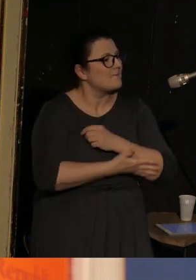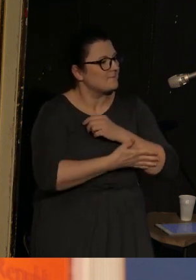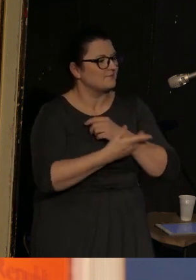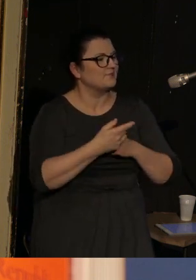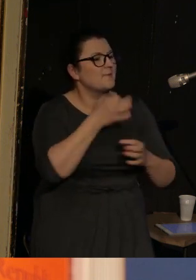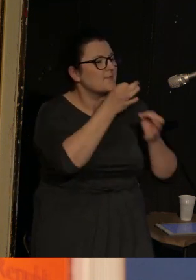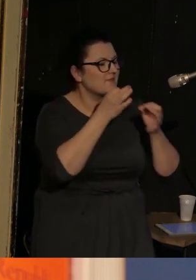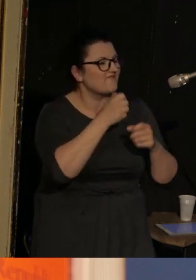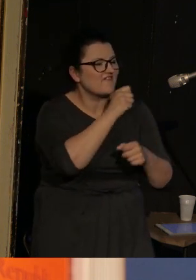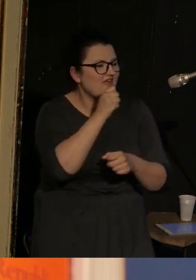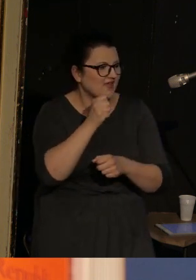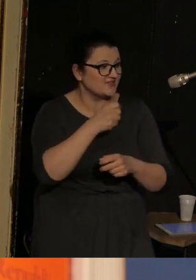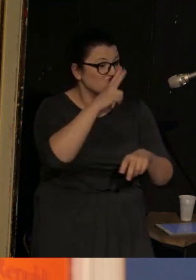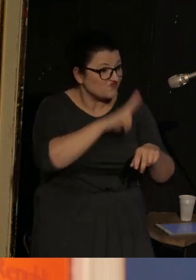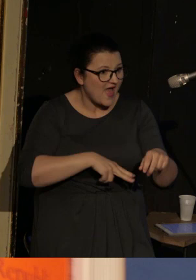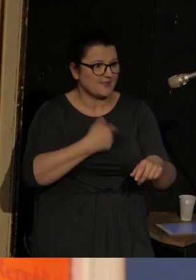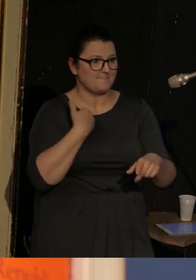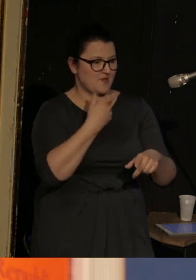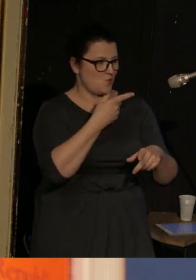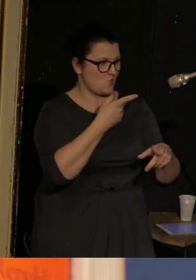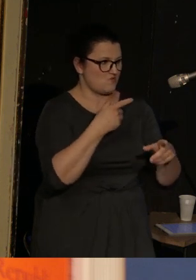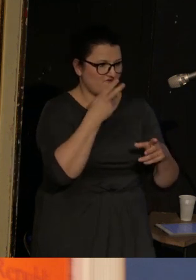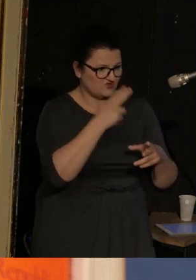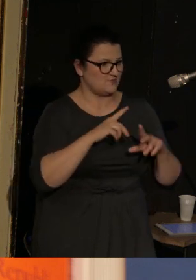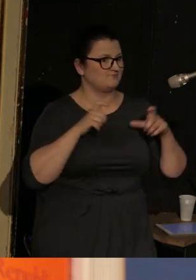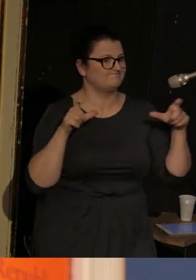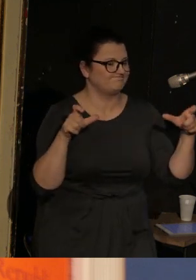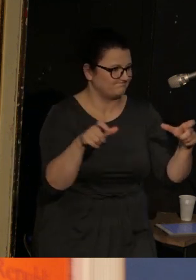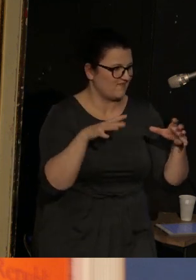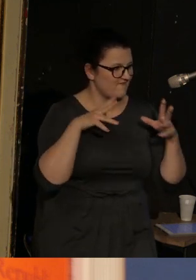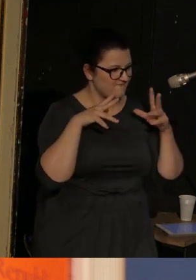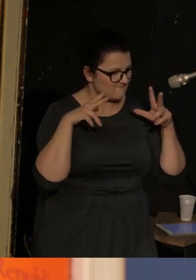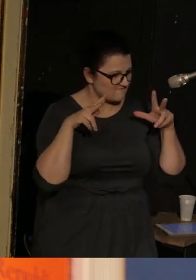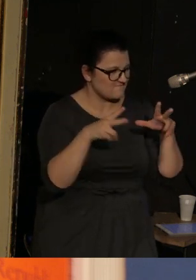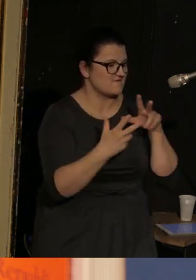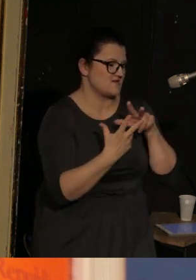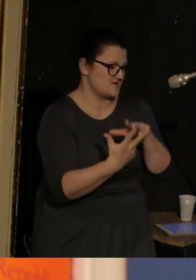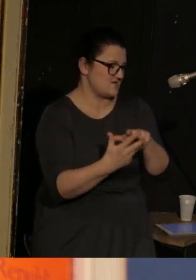czy z potomkiniami świadkiń i uczestniczek blokady Leningradu.